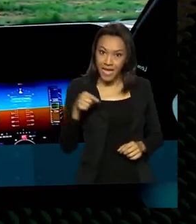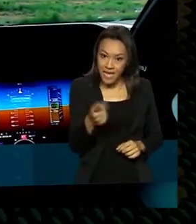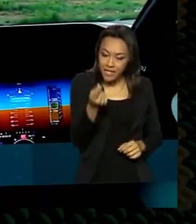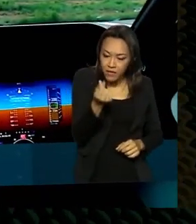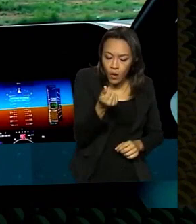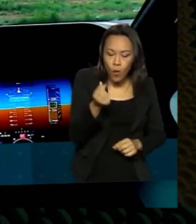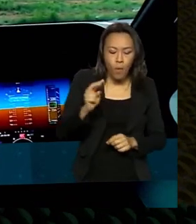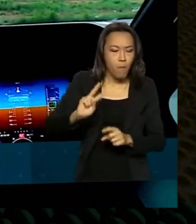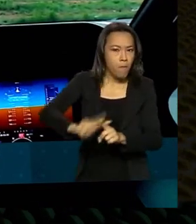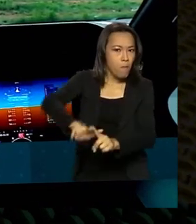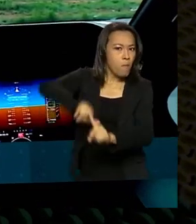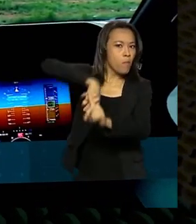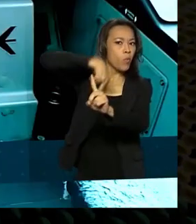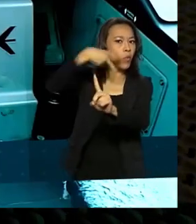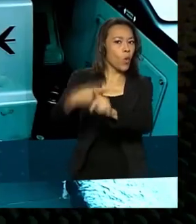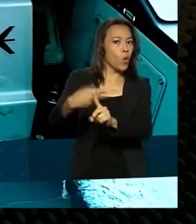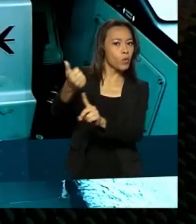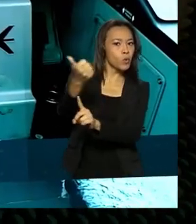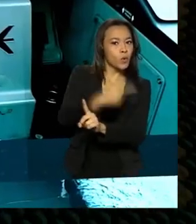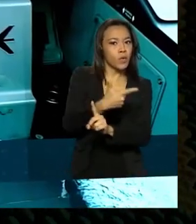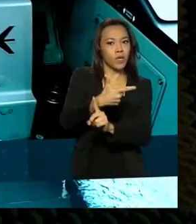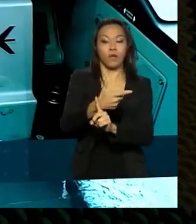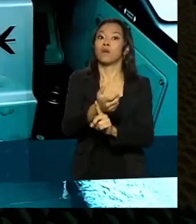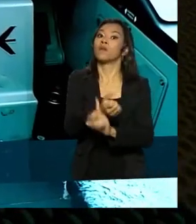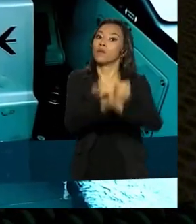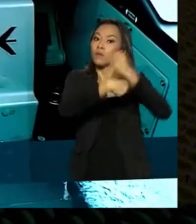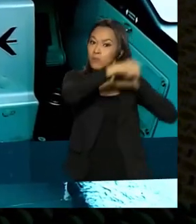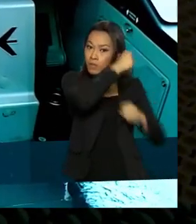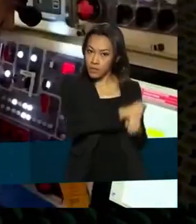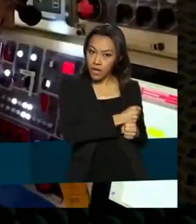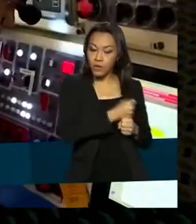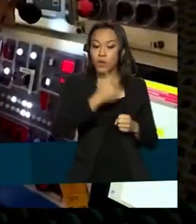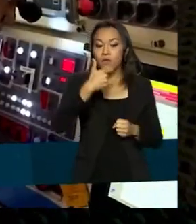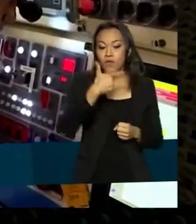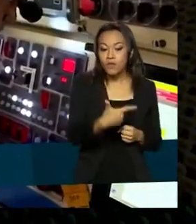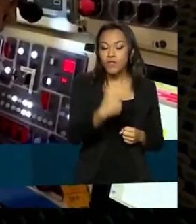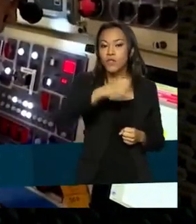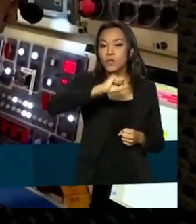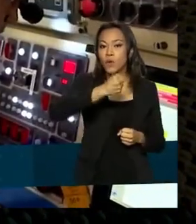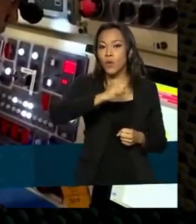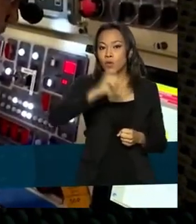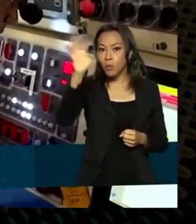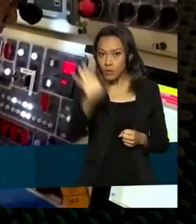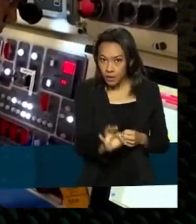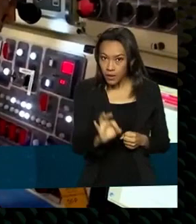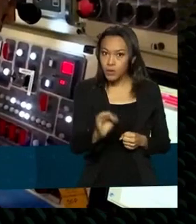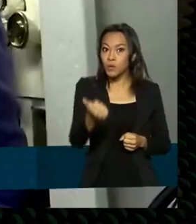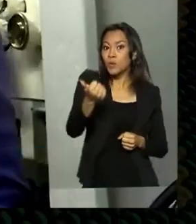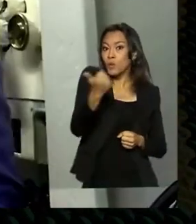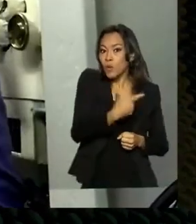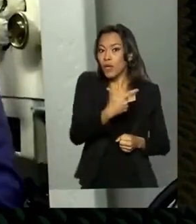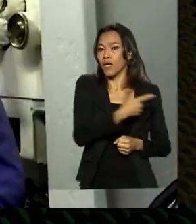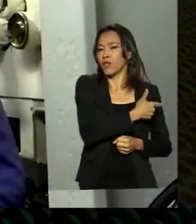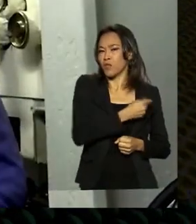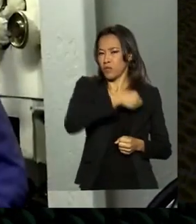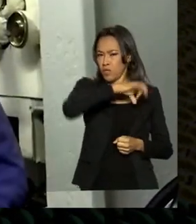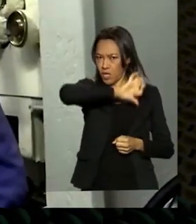registrado em dois mil e vinte e quase vinte e oito por cento maior do que em dois mil e dezenove antes da pandemia. A